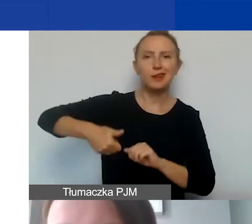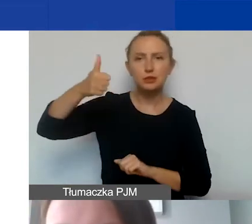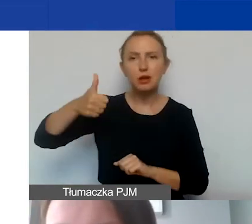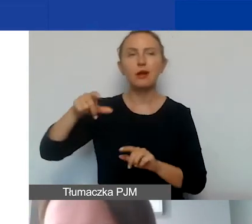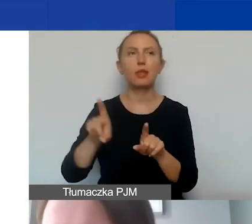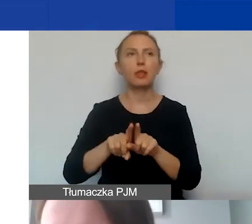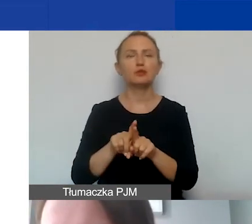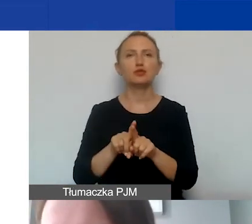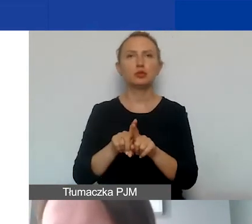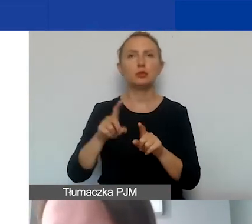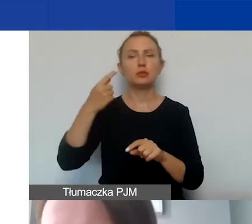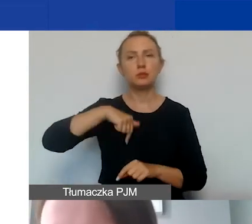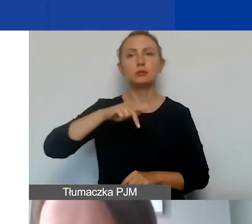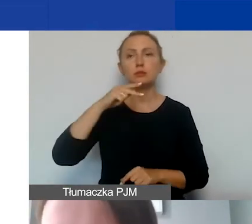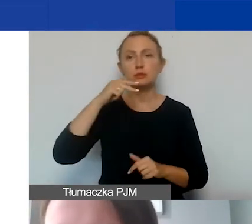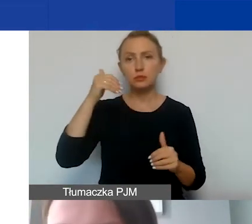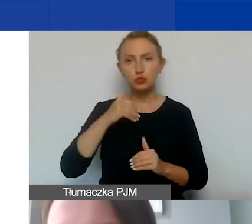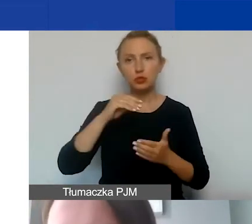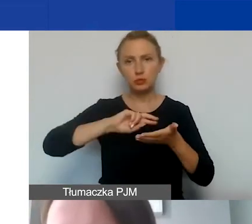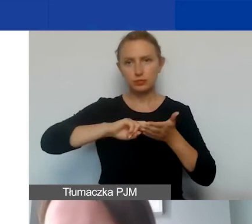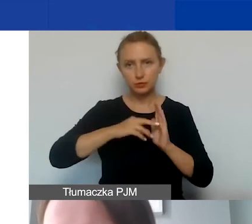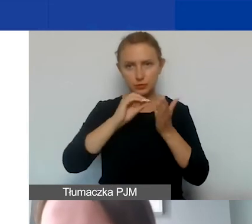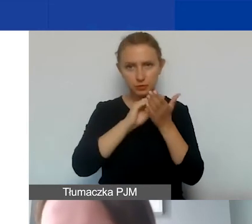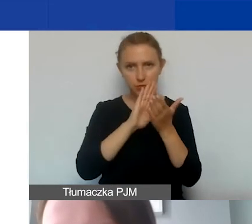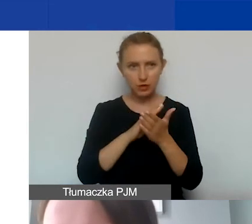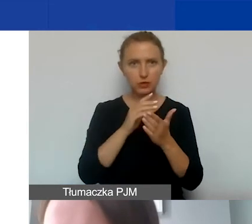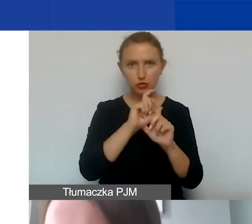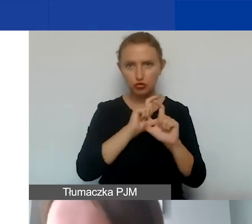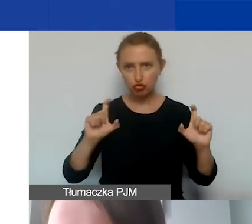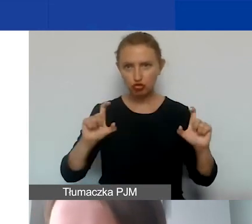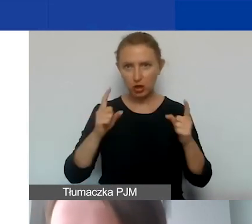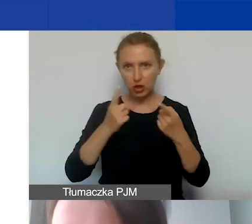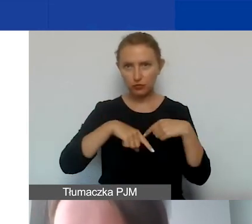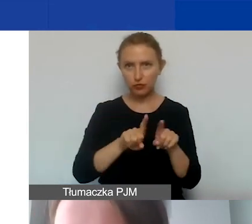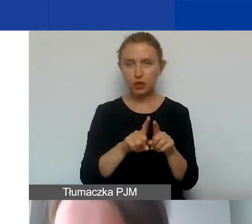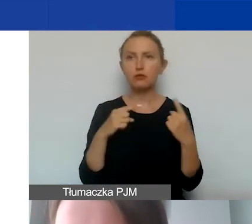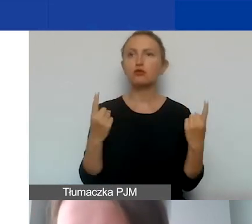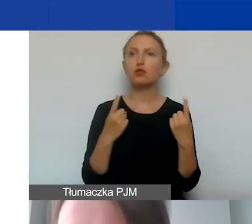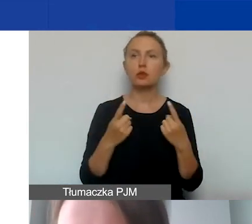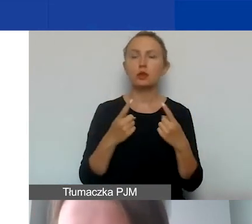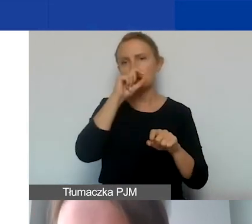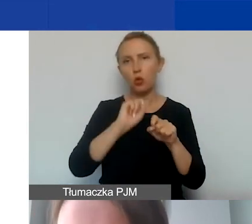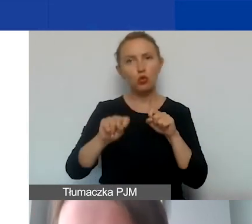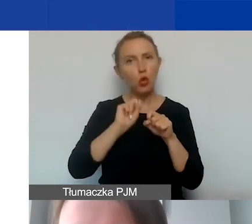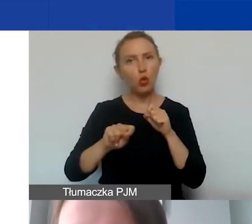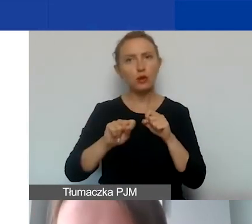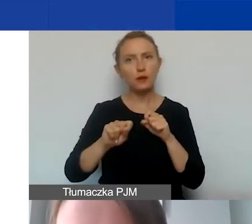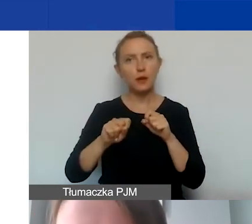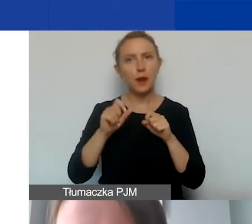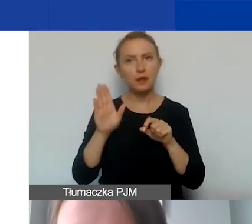tak żebyśmy mogli zarejestrować przepracowany czas i w przypadku ewentualnej kontroli będziemy to także sprawdzać.